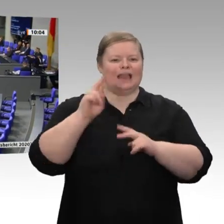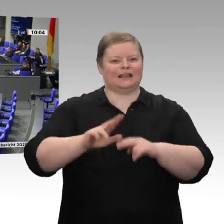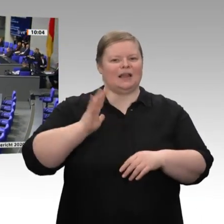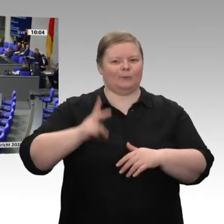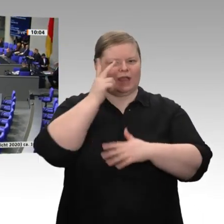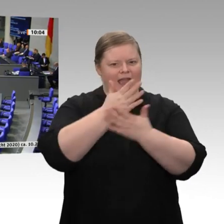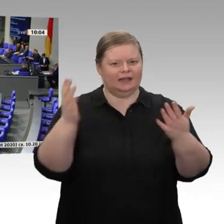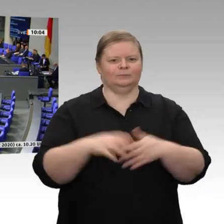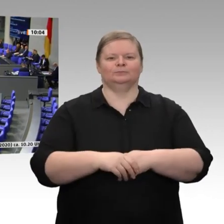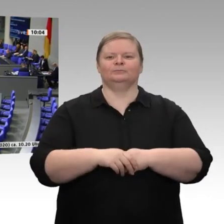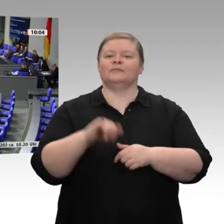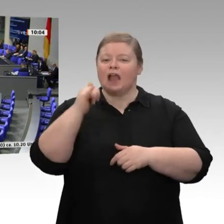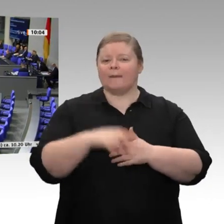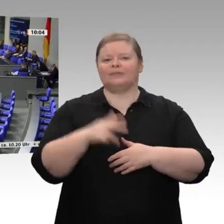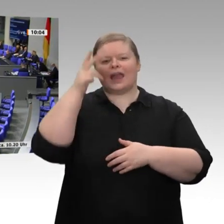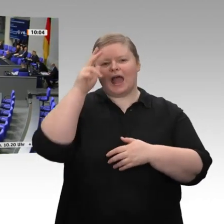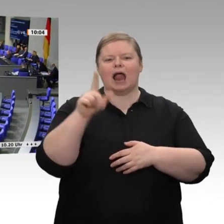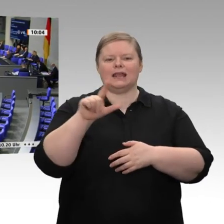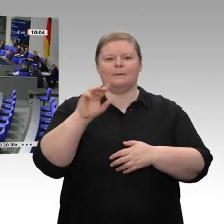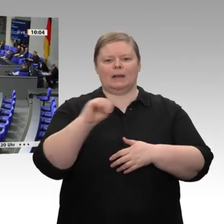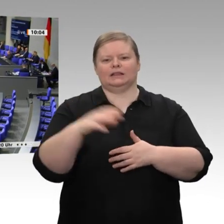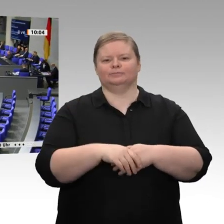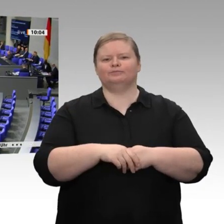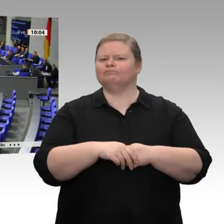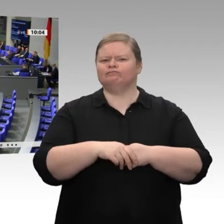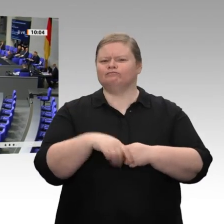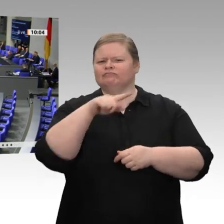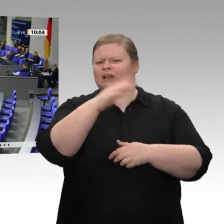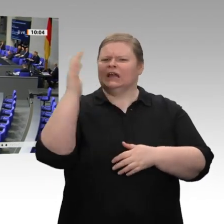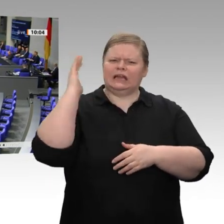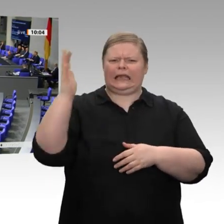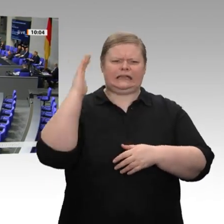Carsten Linnemann, Ihren Reden höre ich immer unheimlich gerne zu;